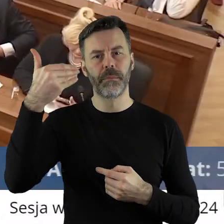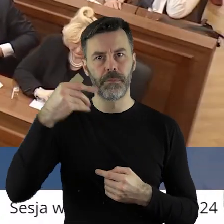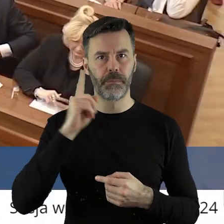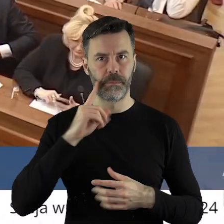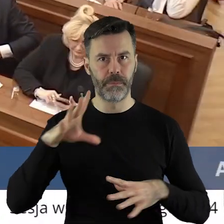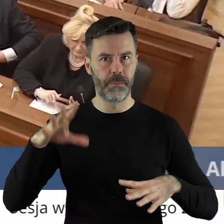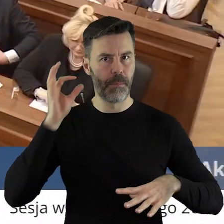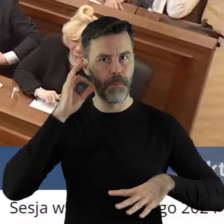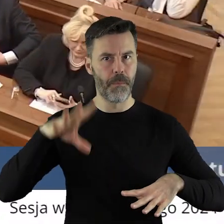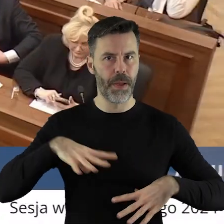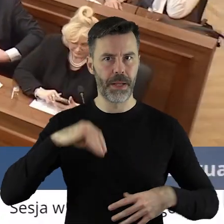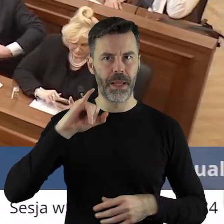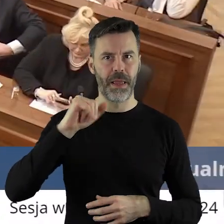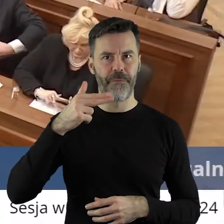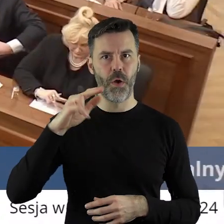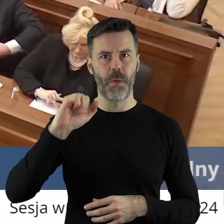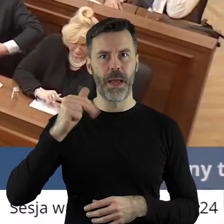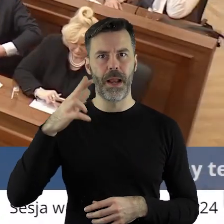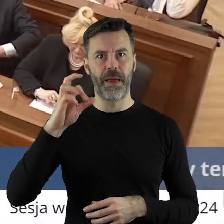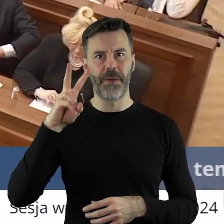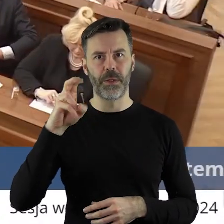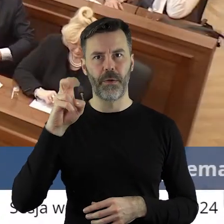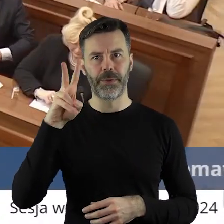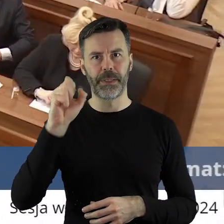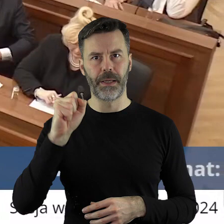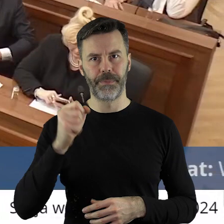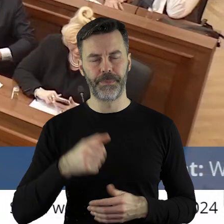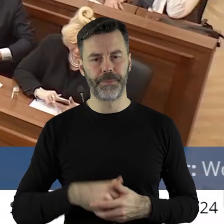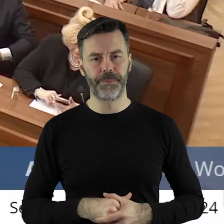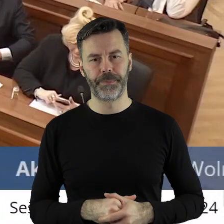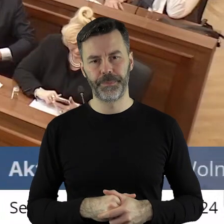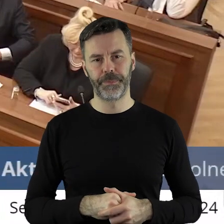Proszę bardzo pani radna Iwona Lewandowska.